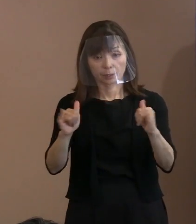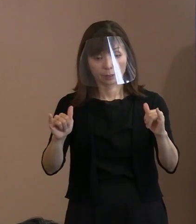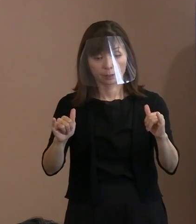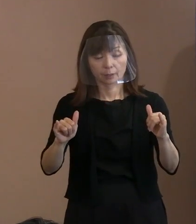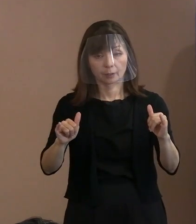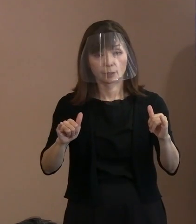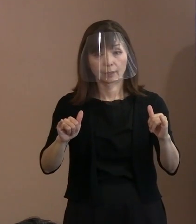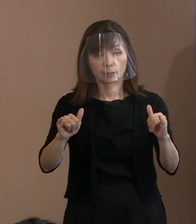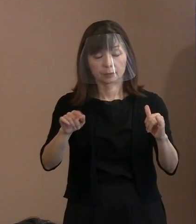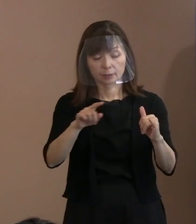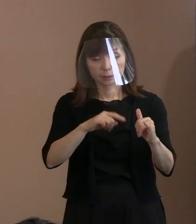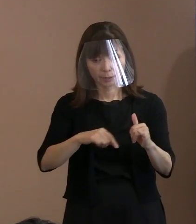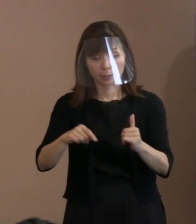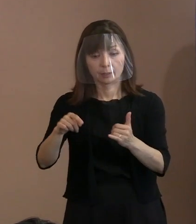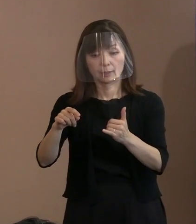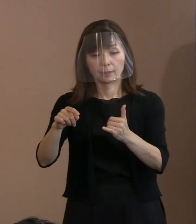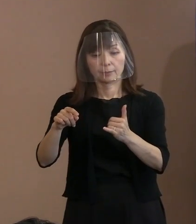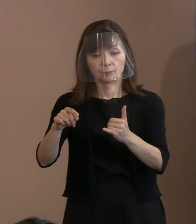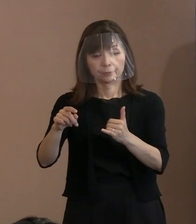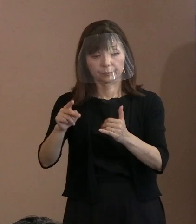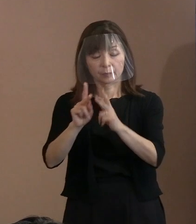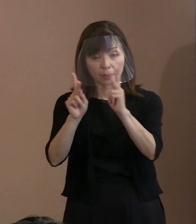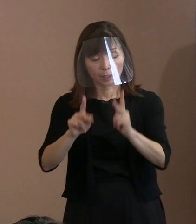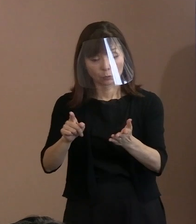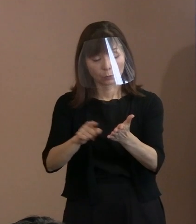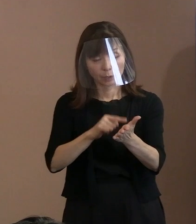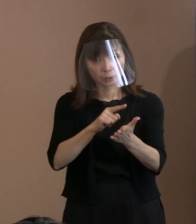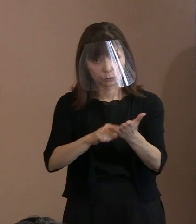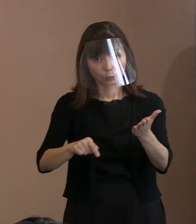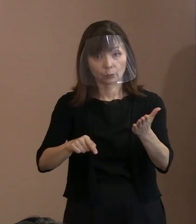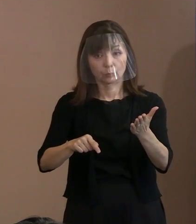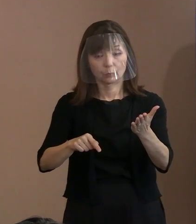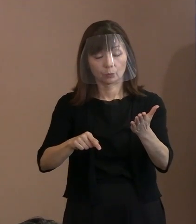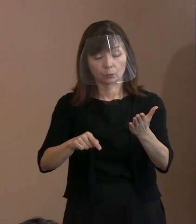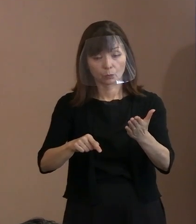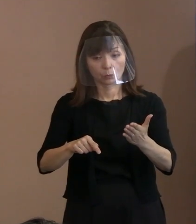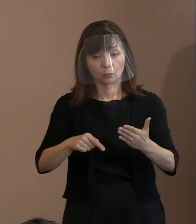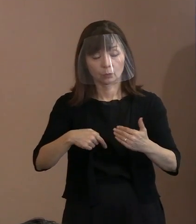解消するようにしていこうということを 言い続けるべきだと､そう思うんですね｡